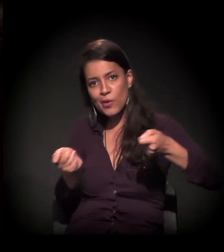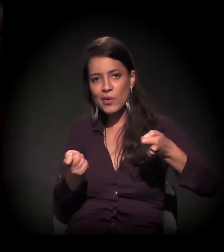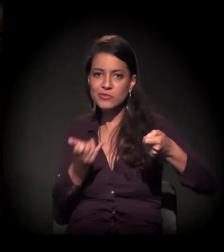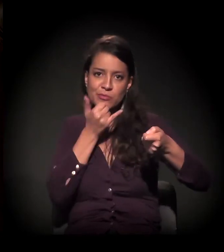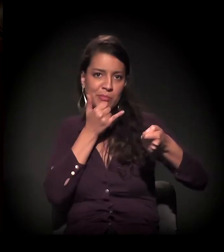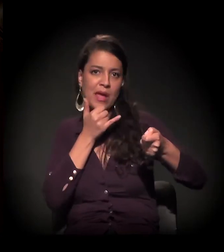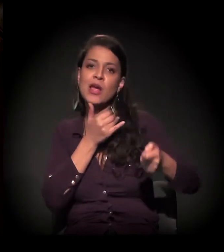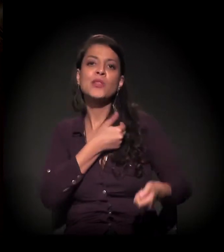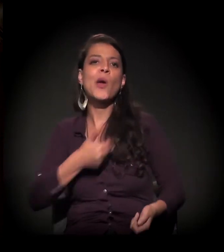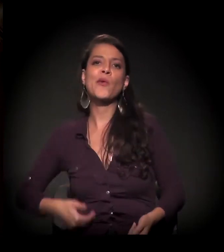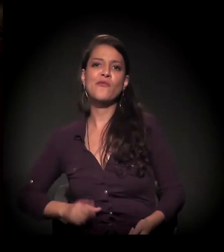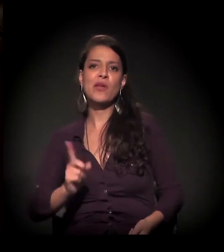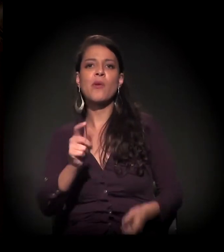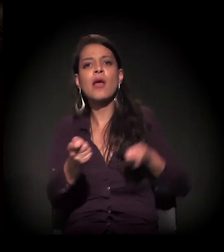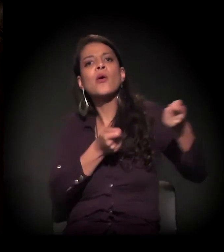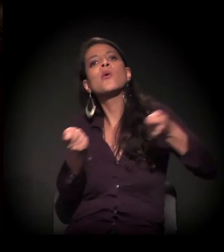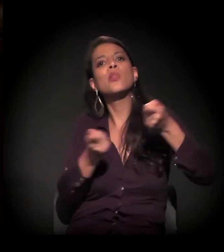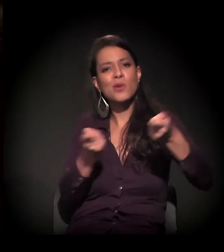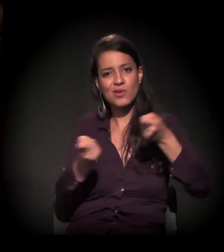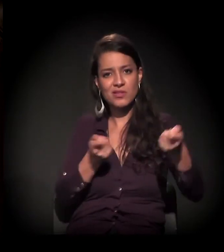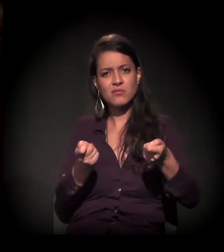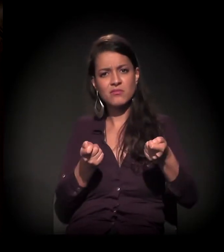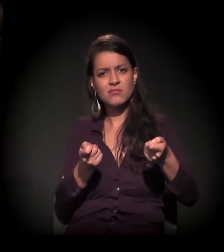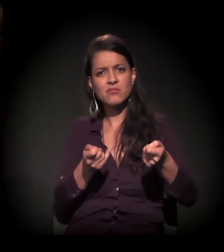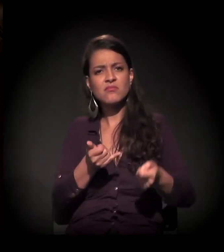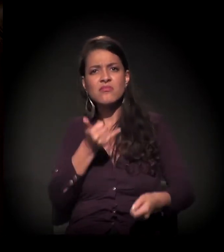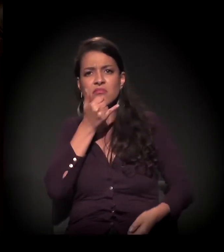que é esta palavra que eu acho − governamental, e você não vê